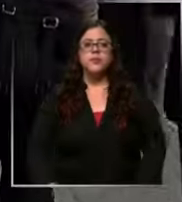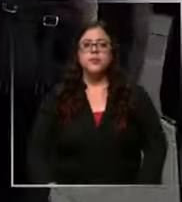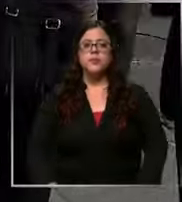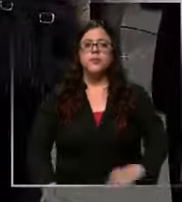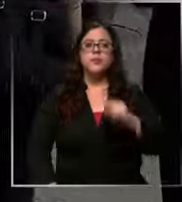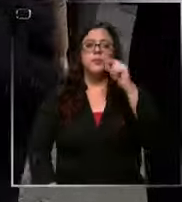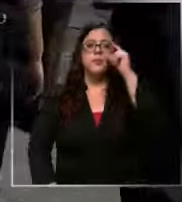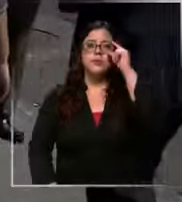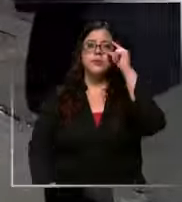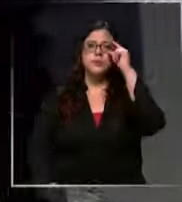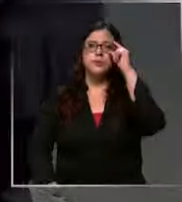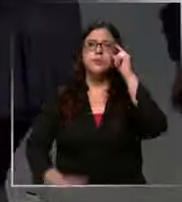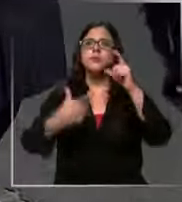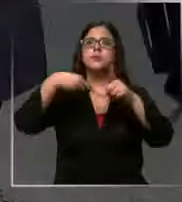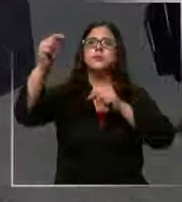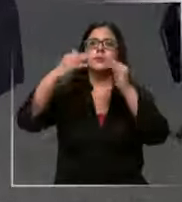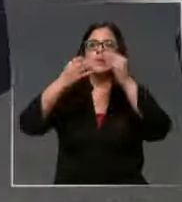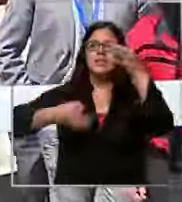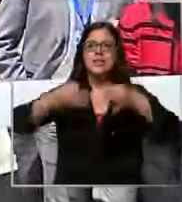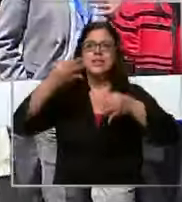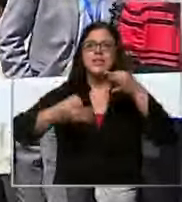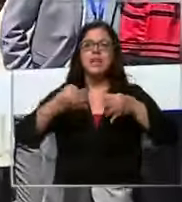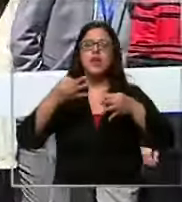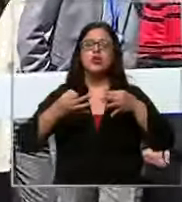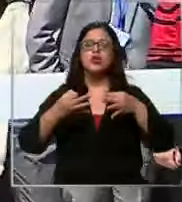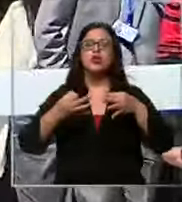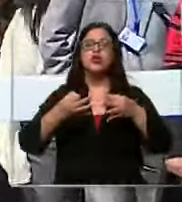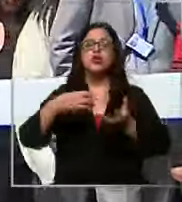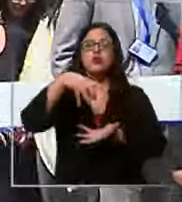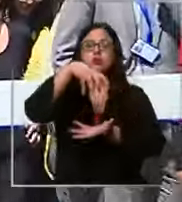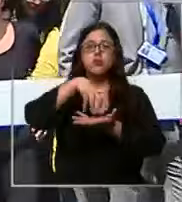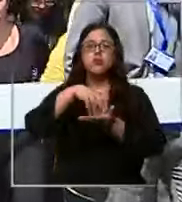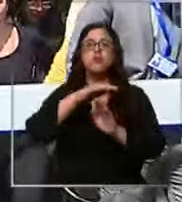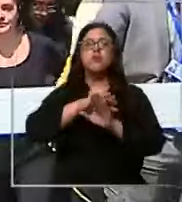está evacuando el Centro de Justicia como medida predatoria se habría recepcionado un llamado